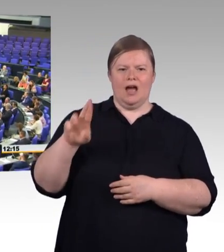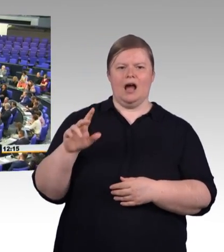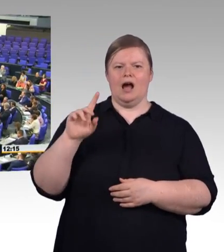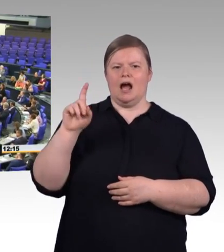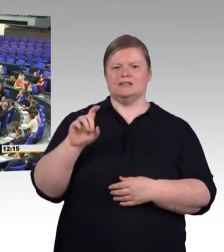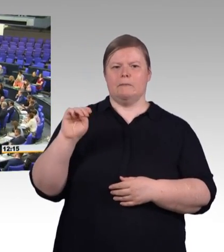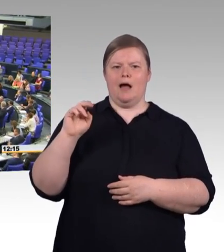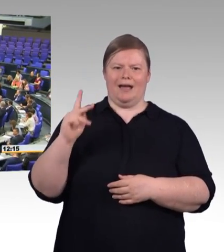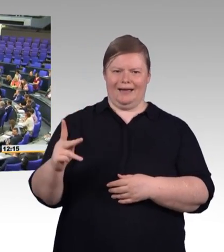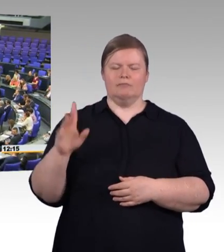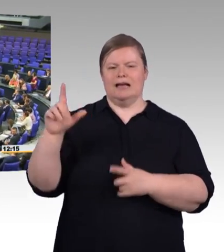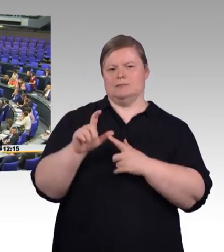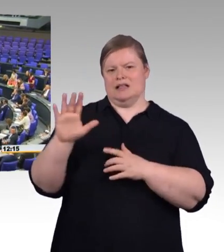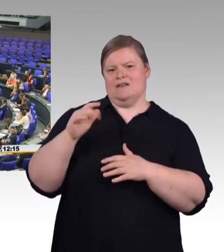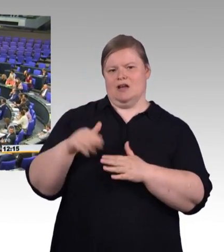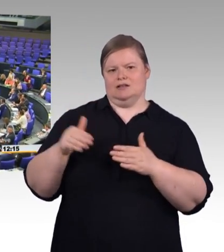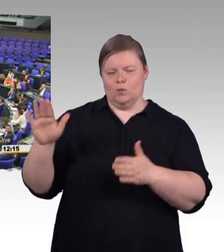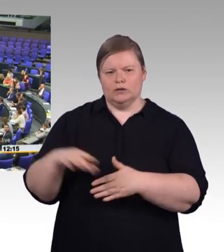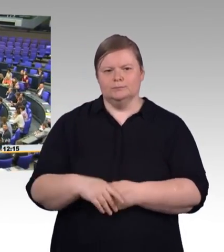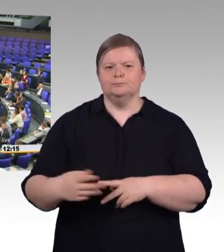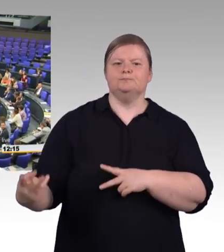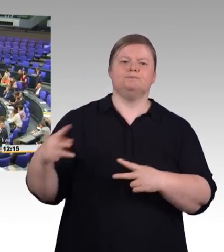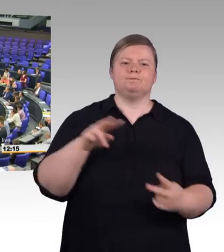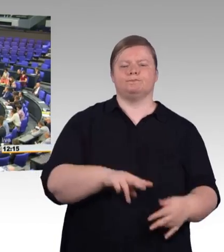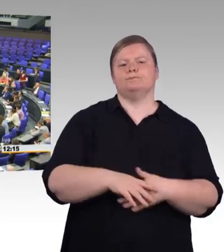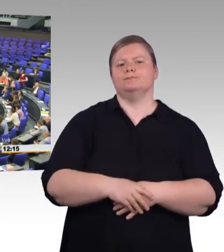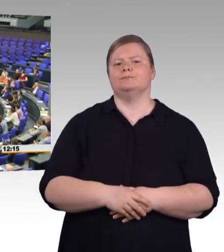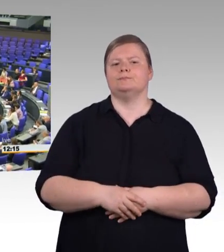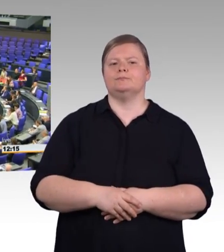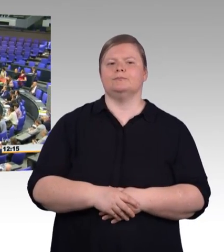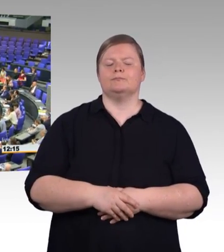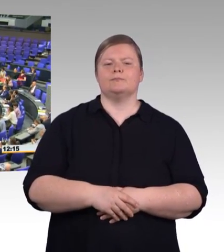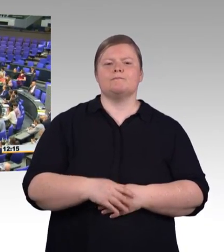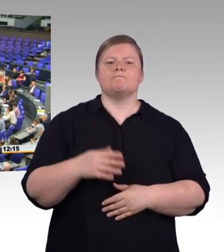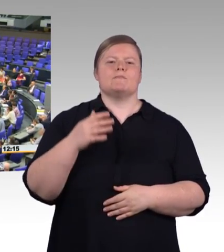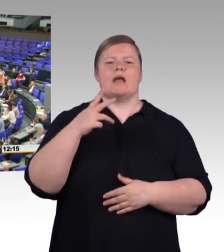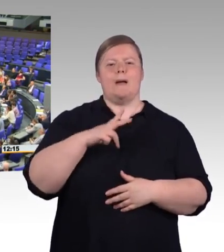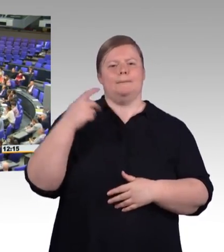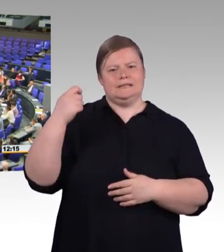was man tun müsste, sondern dass wir ganz konkret jetzt einen Gesetzentwurf vorliegen haben, der gewährleisten sollt,